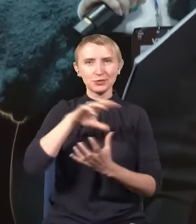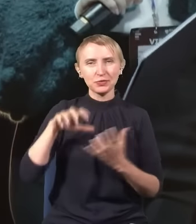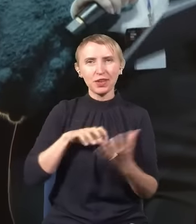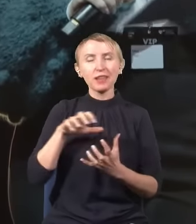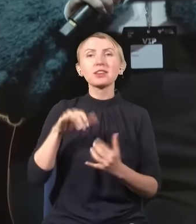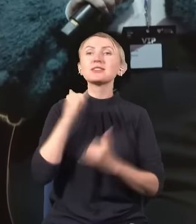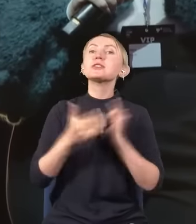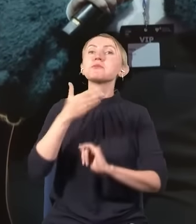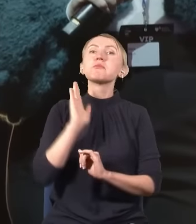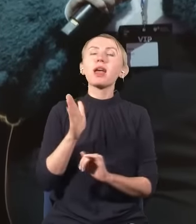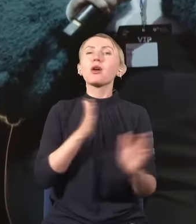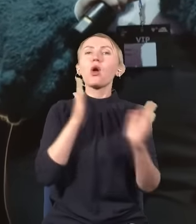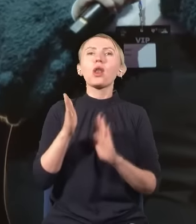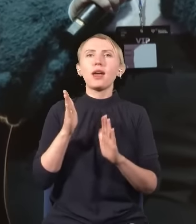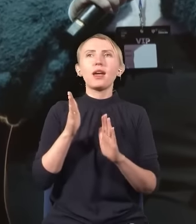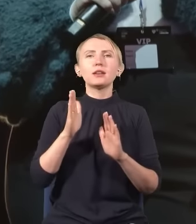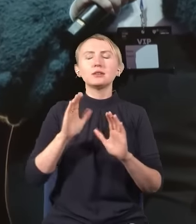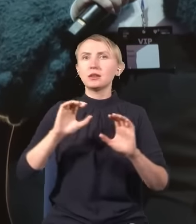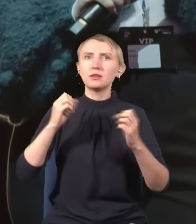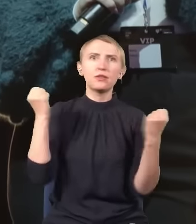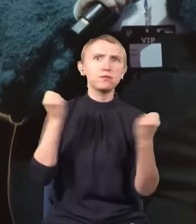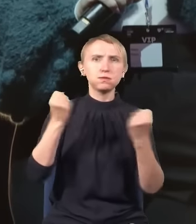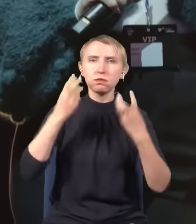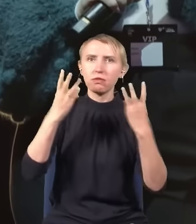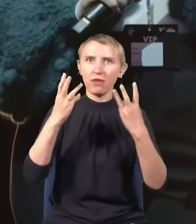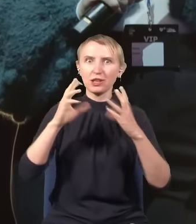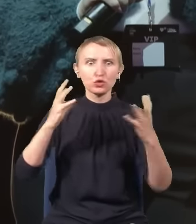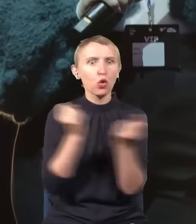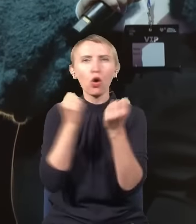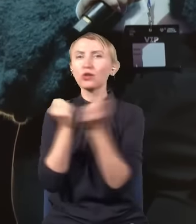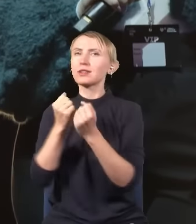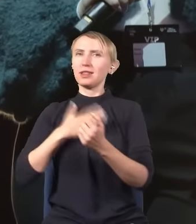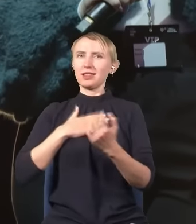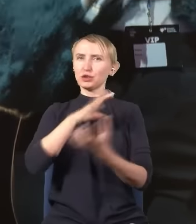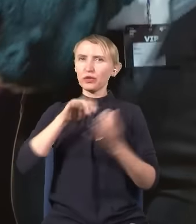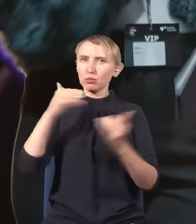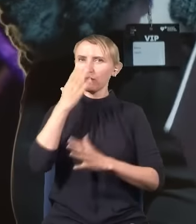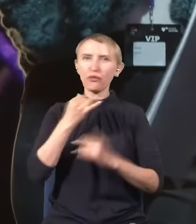Jeżeli dojdzie do kolejnych przełomowych odkryć, nasza cywilizacja może wyglądać zupełnie inaczej.